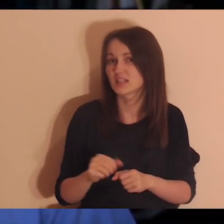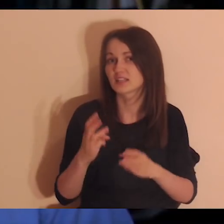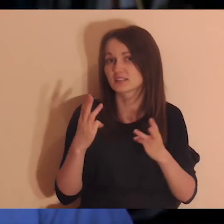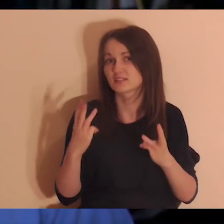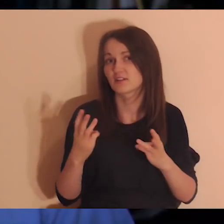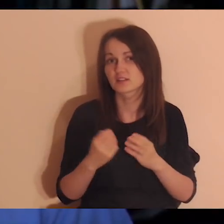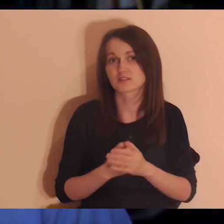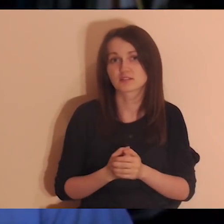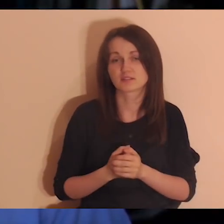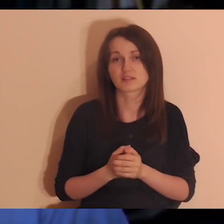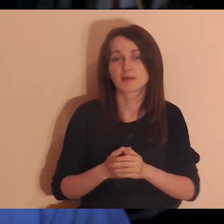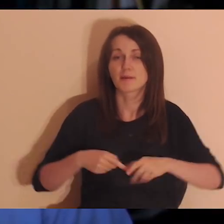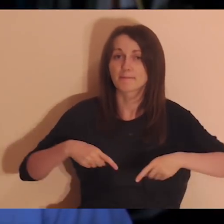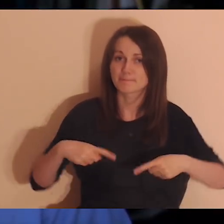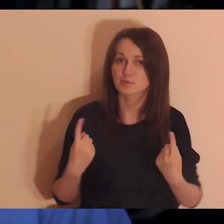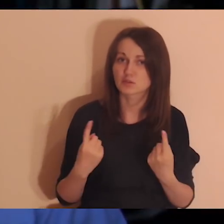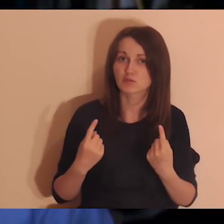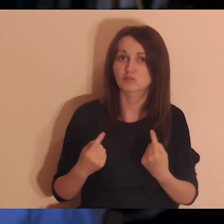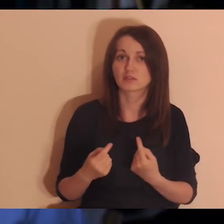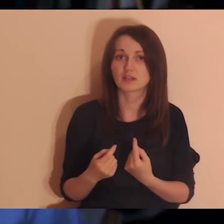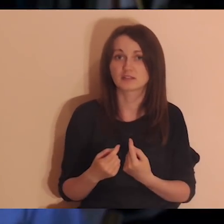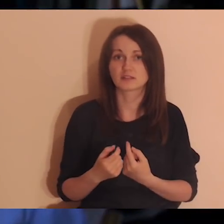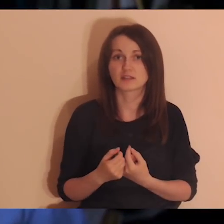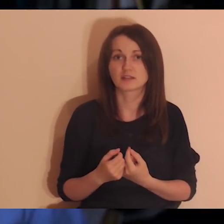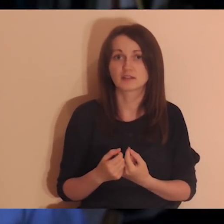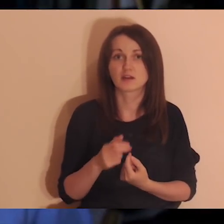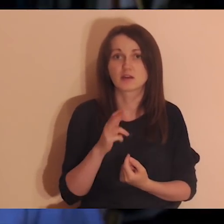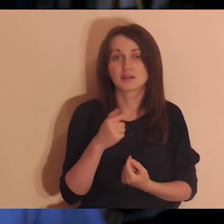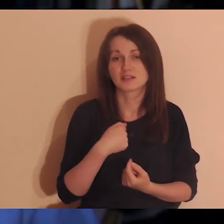Mamy takie przekonanie, że nie jestem, natomiast to wcale nie musi być prawdziwe,